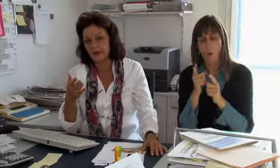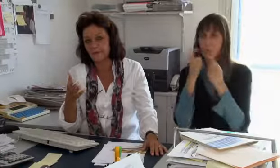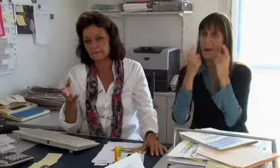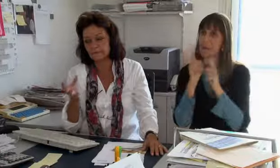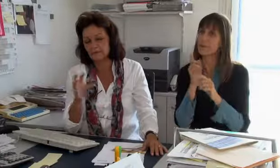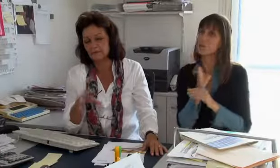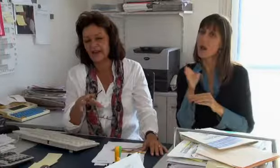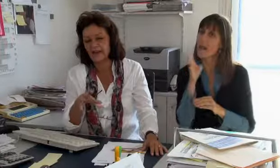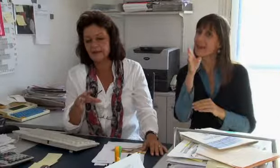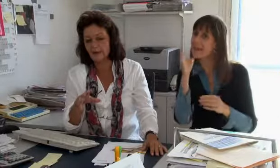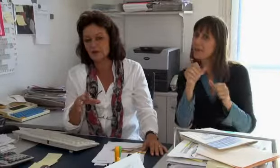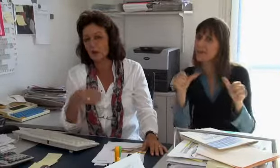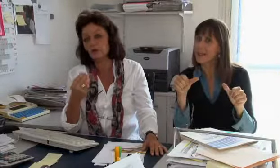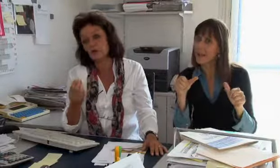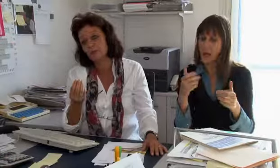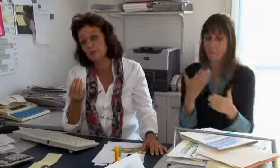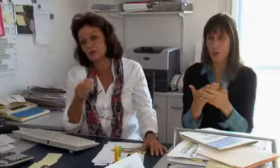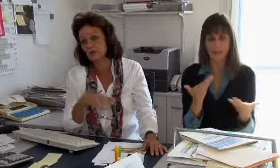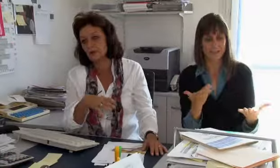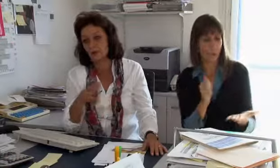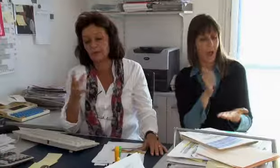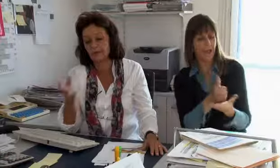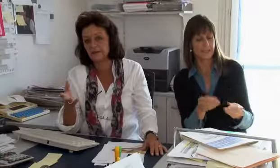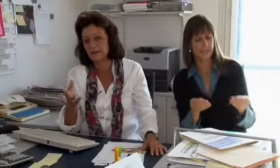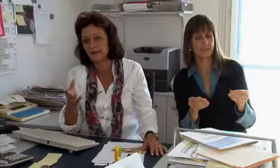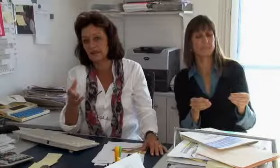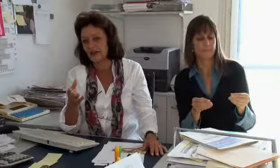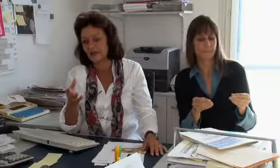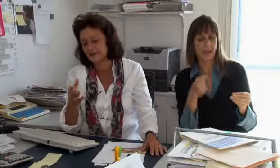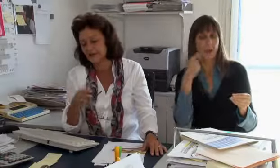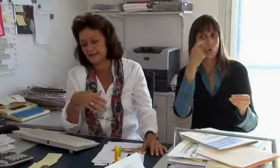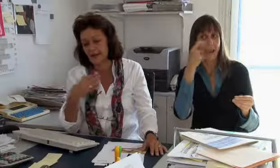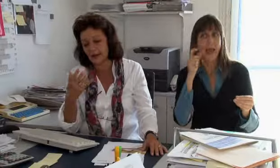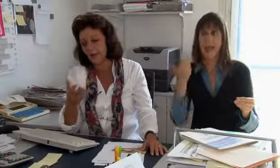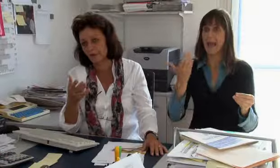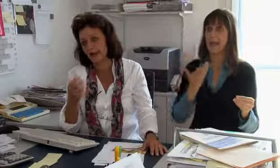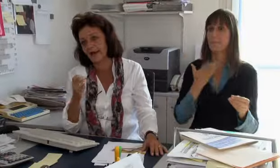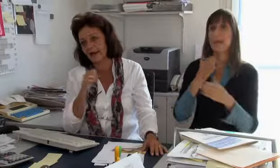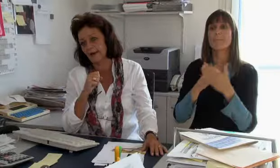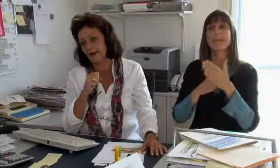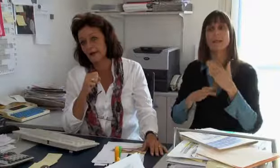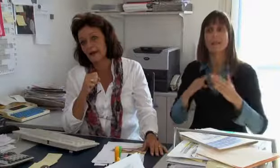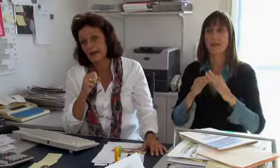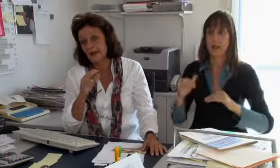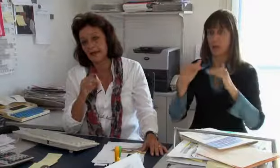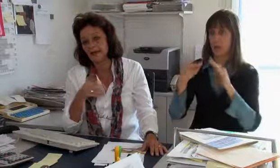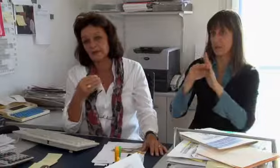verrechnet werden kann. Ich überlege mir strategische Dinge, zum Beispiel, welchen Einsatz könnten wir